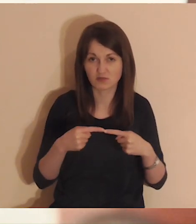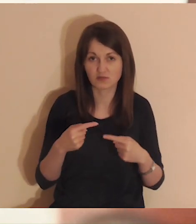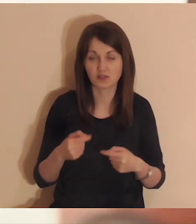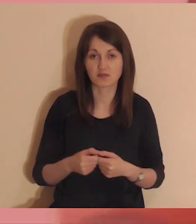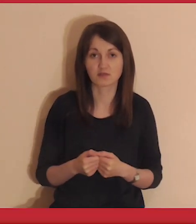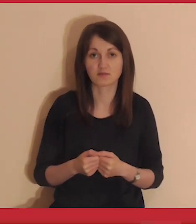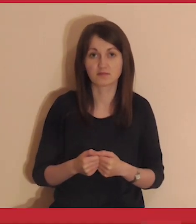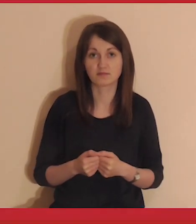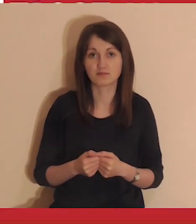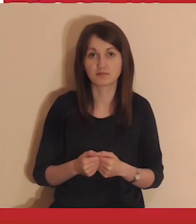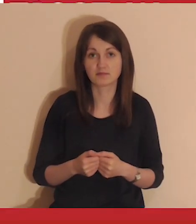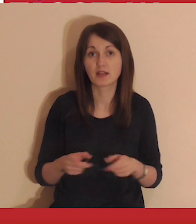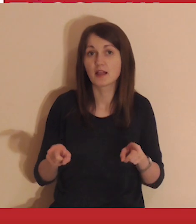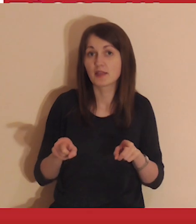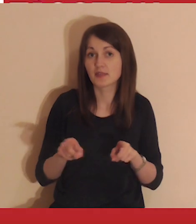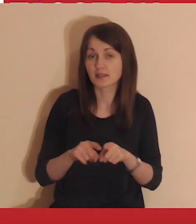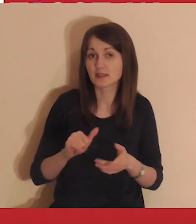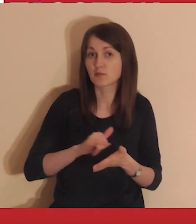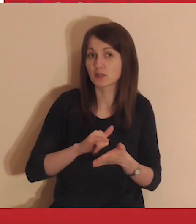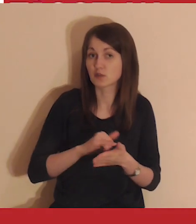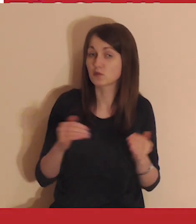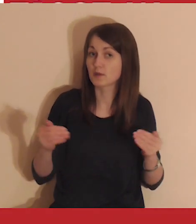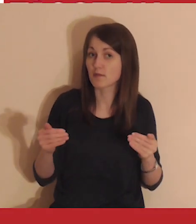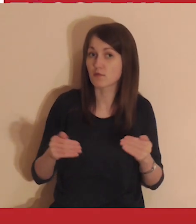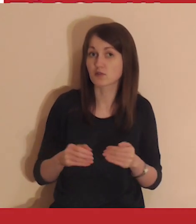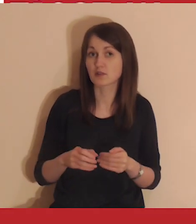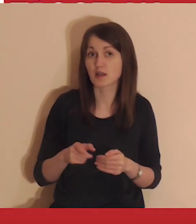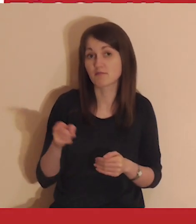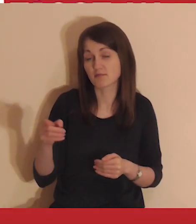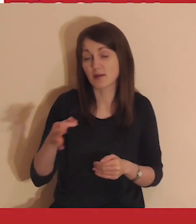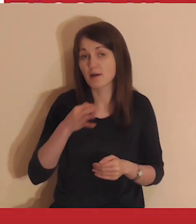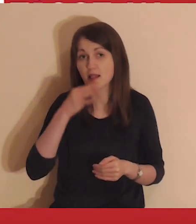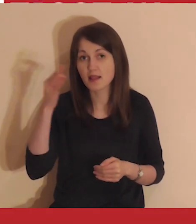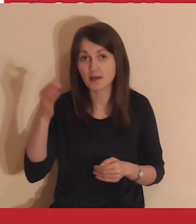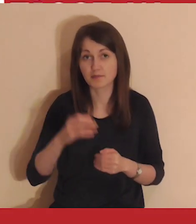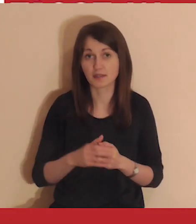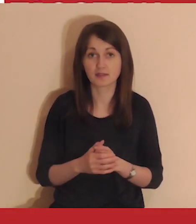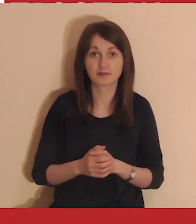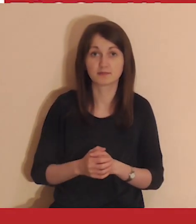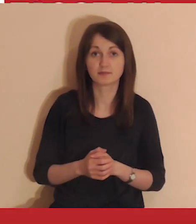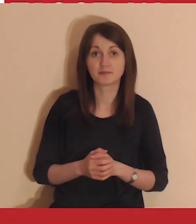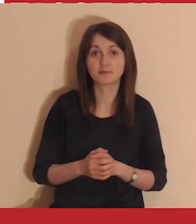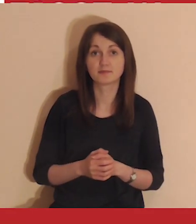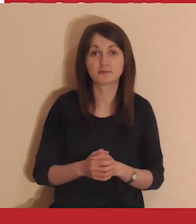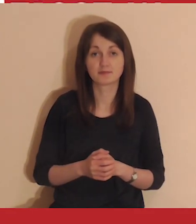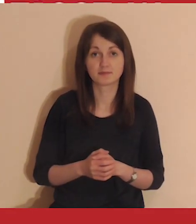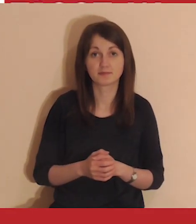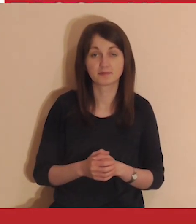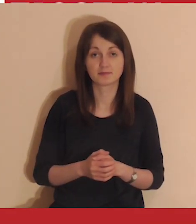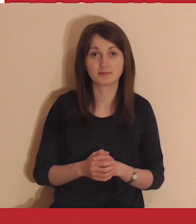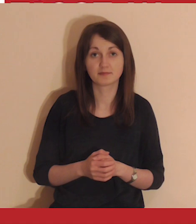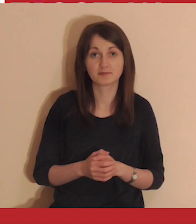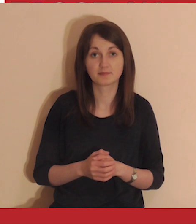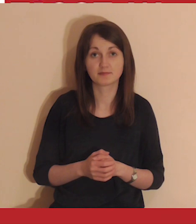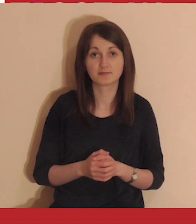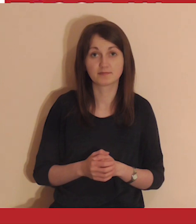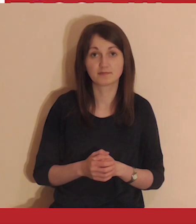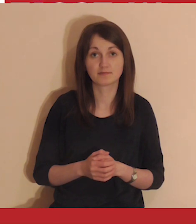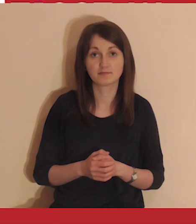Streaming medytacji jest także na YouTube. Są tam lepsze warunki do medytowania. Link znajdziesz w opisie postu.